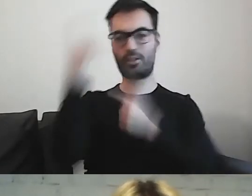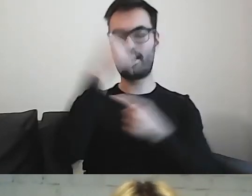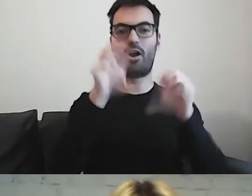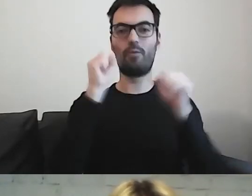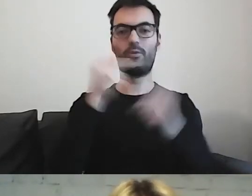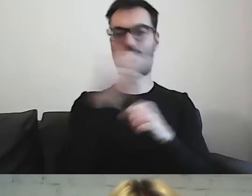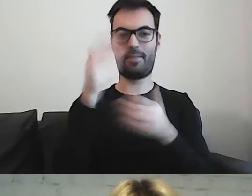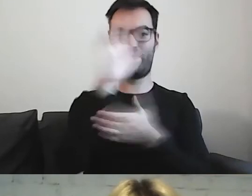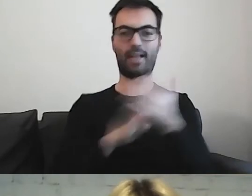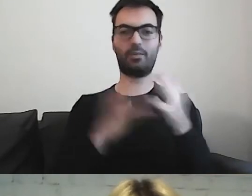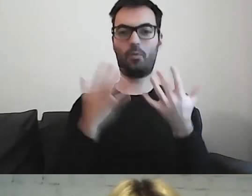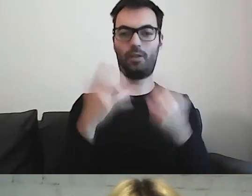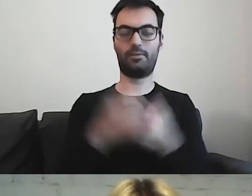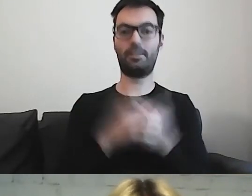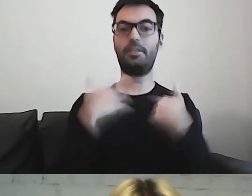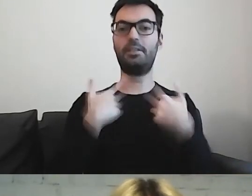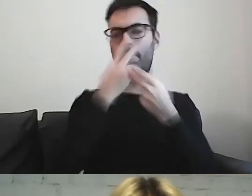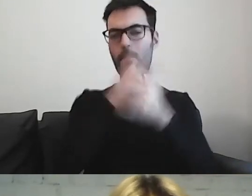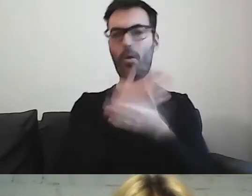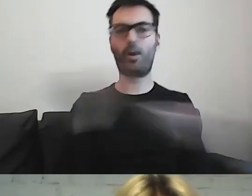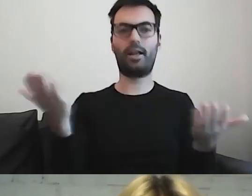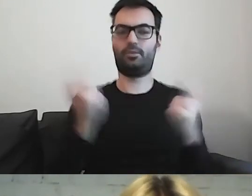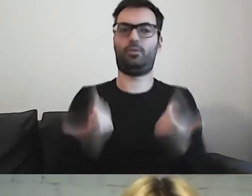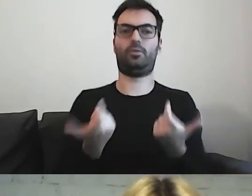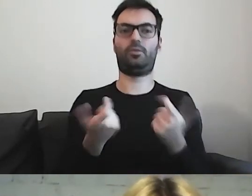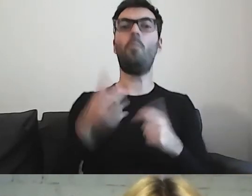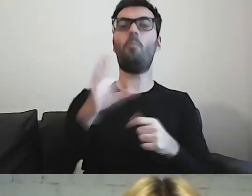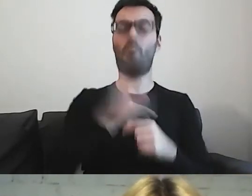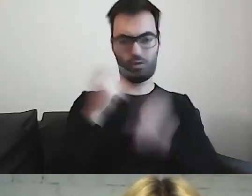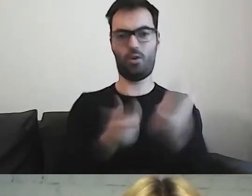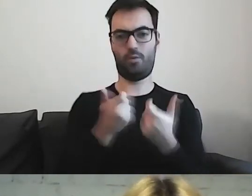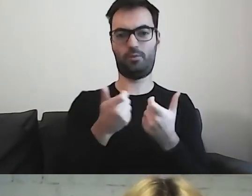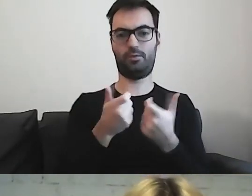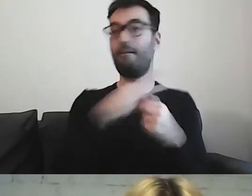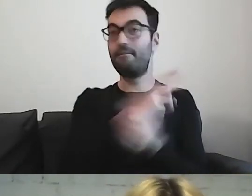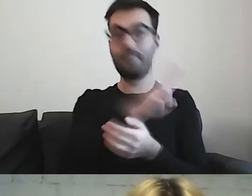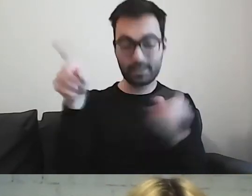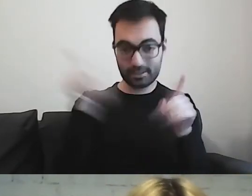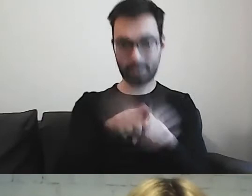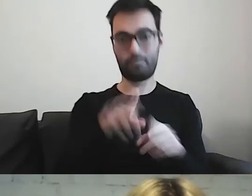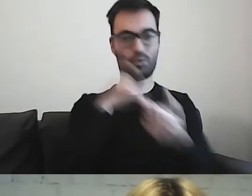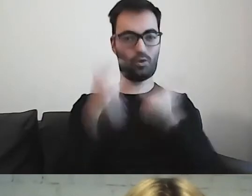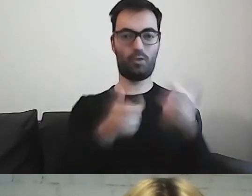Pokazać, że można tworzyć. Że państwo również mogą go tworzyć.